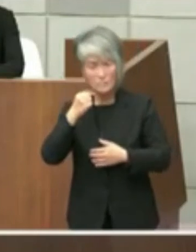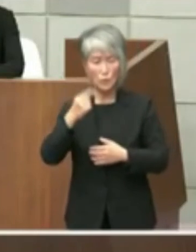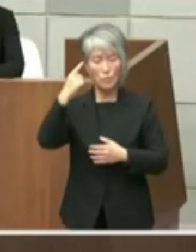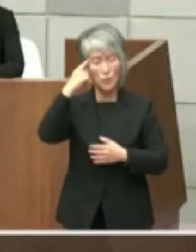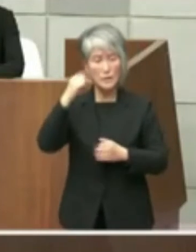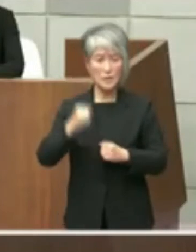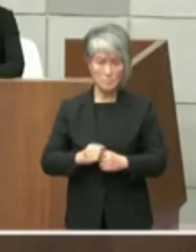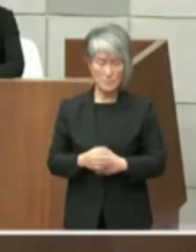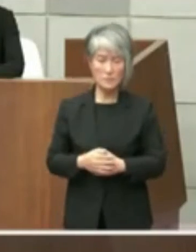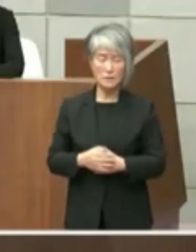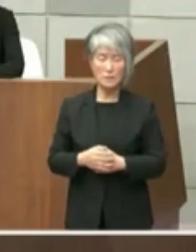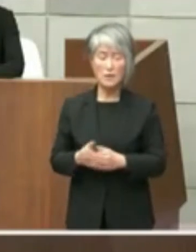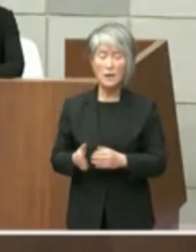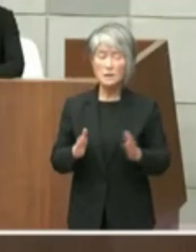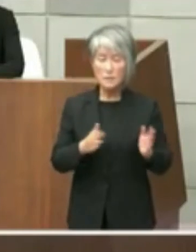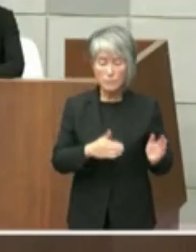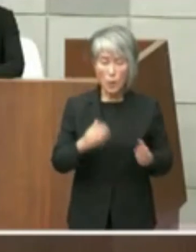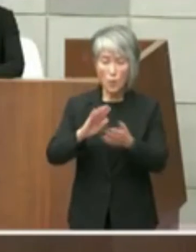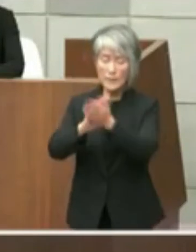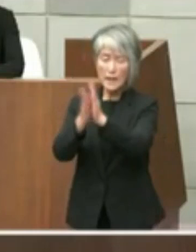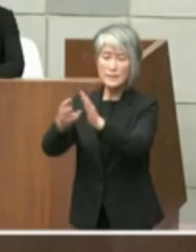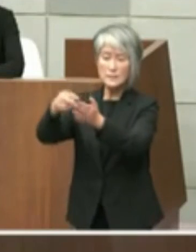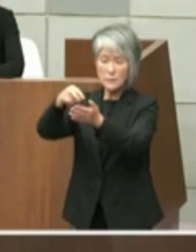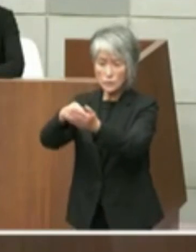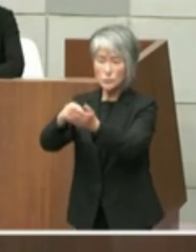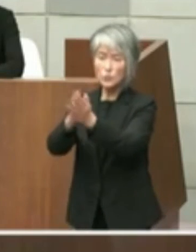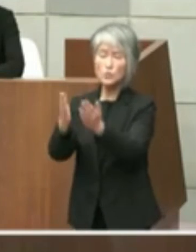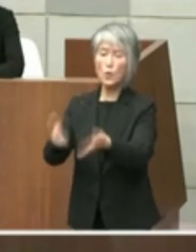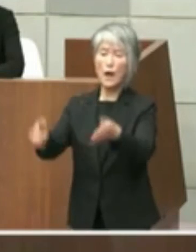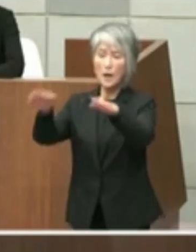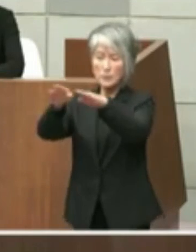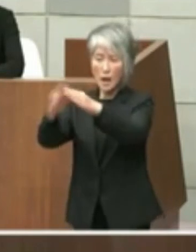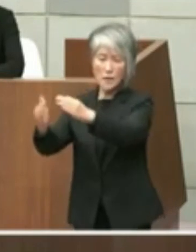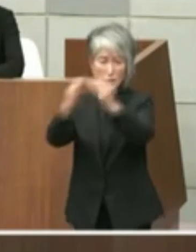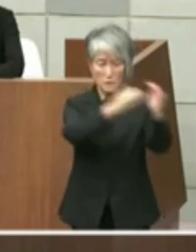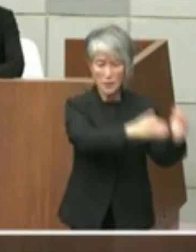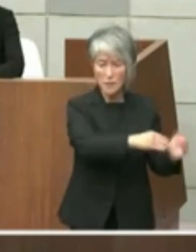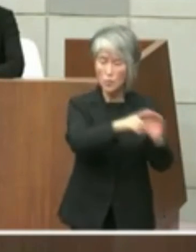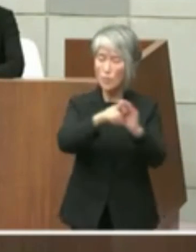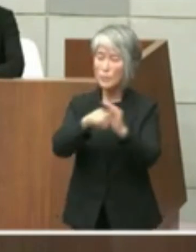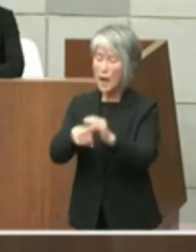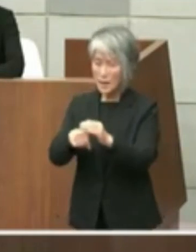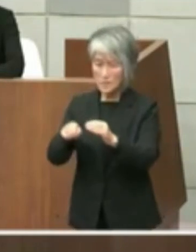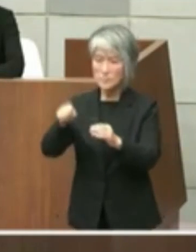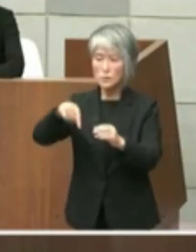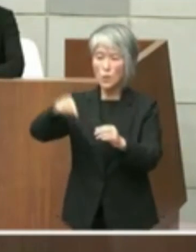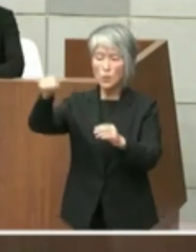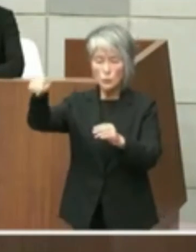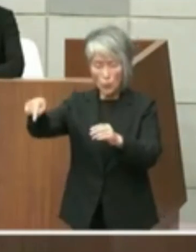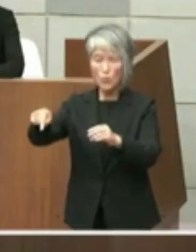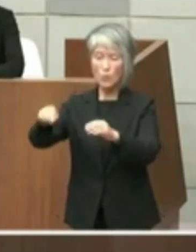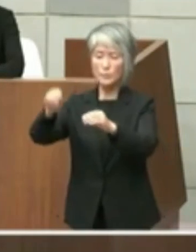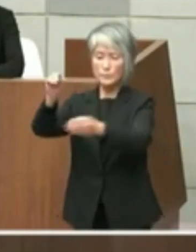一方県立図書館が移転した場合両図書館 跡地としての活用方法によっては国からの